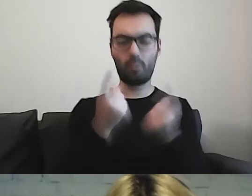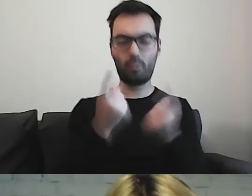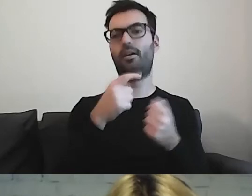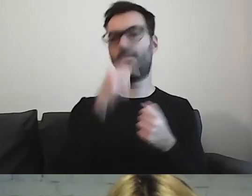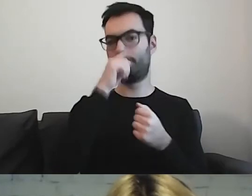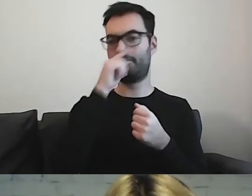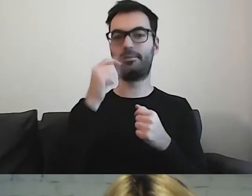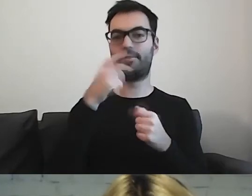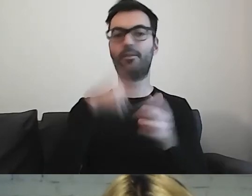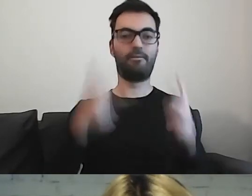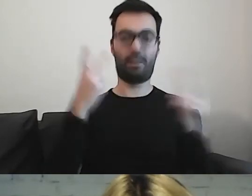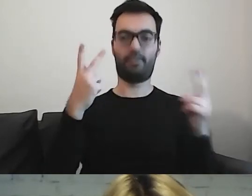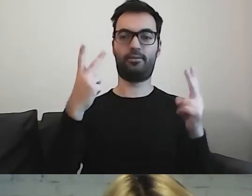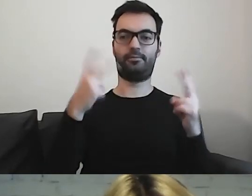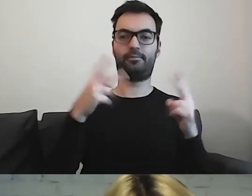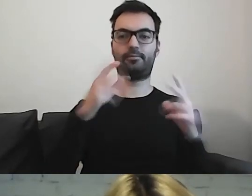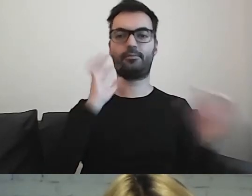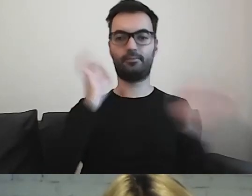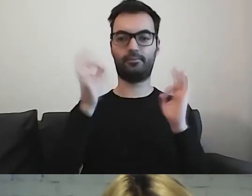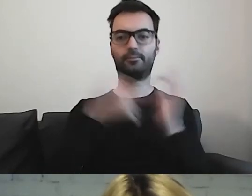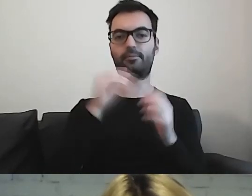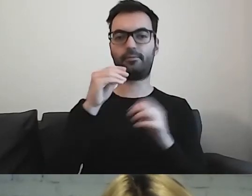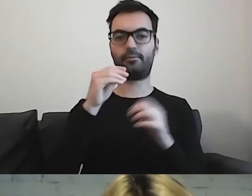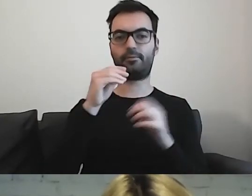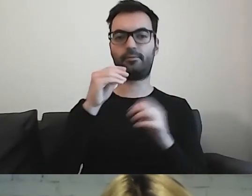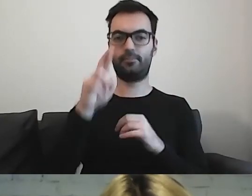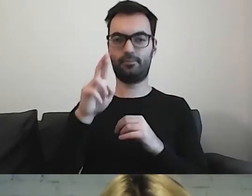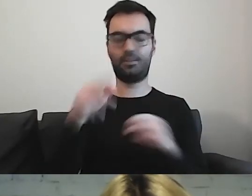jak ważne są komunikaty w tekście łatwym do czytania i rozumienia.